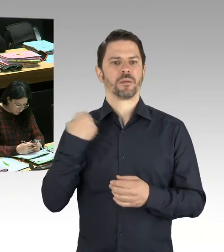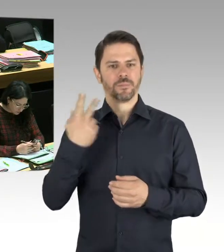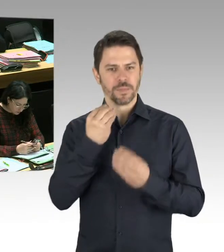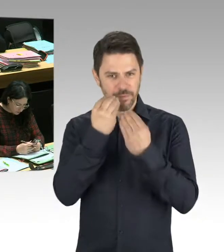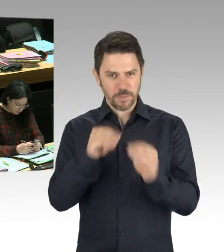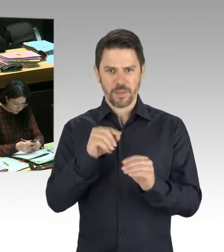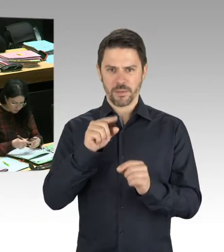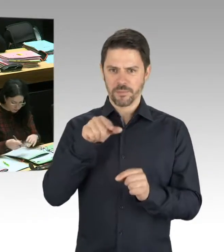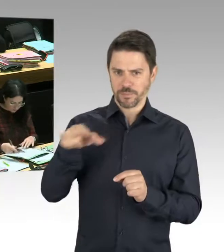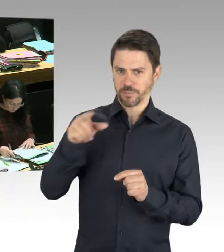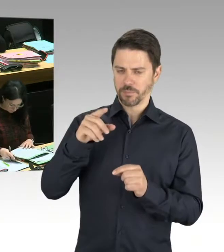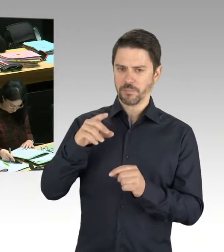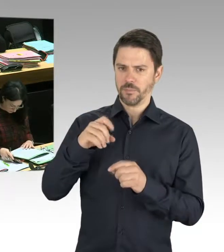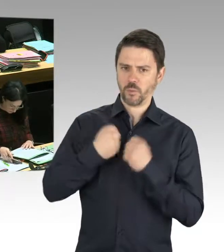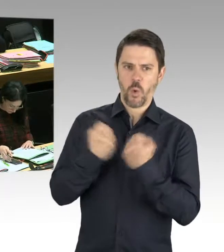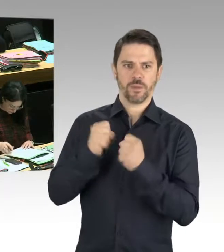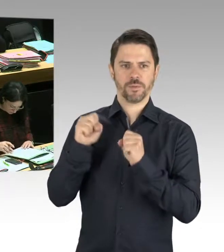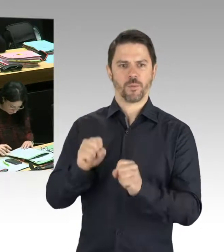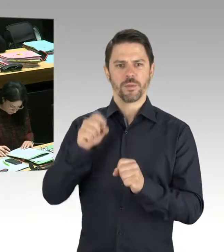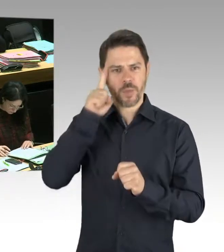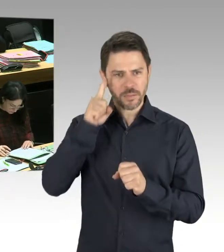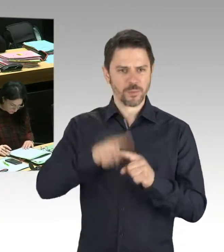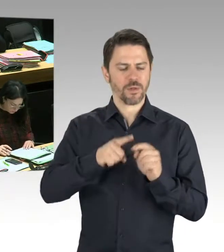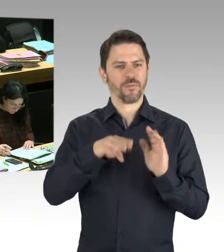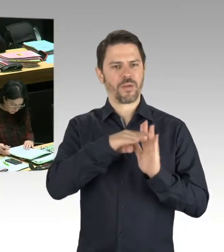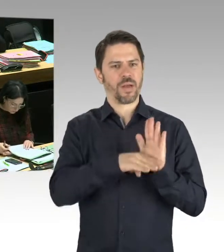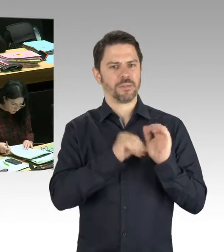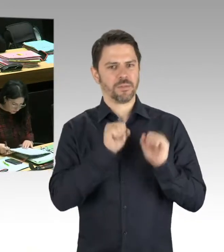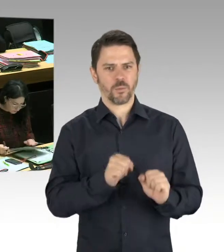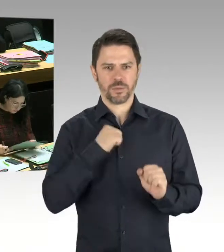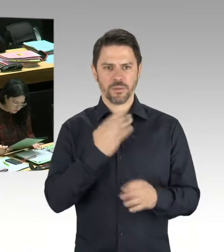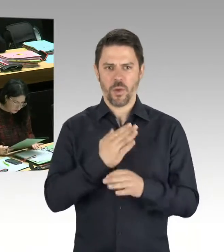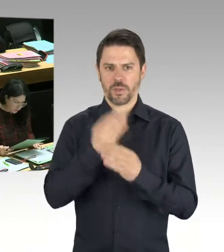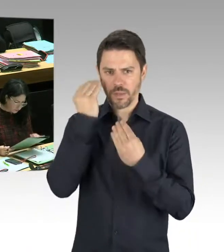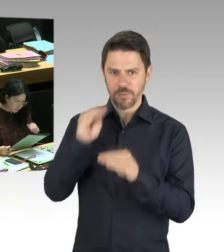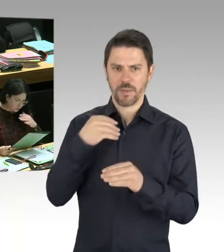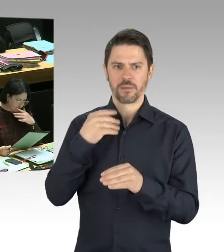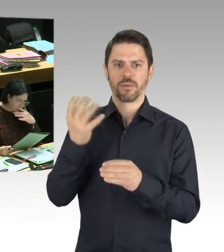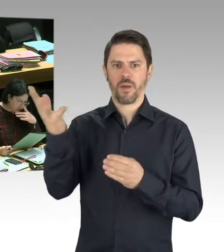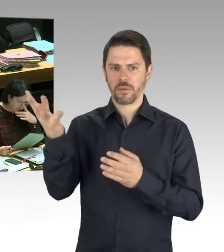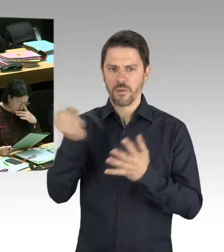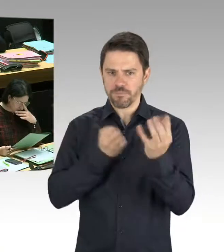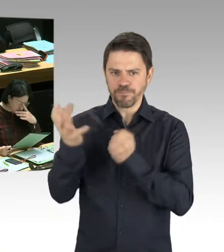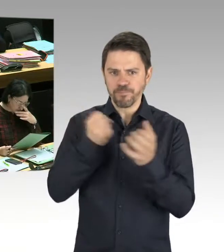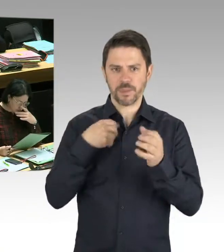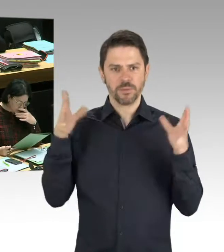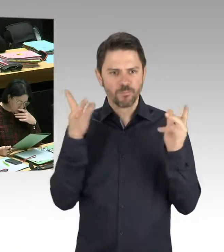mögliche Tatverläufe miteinander verglichen werden, um entsprechende Ansätze zu haben. Selbstverständlich sind Feierlichkeiten in unserer Stadt